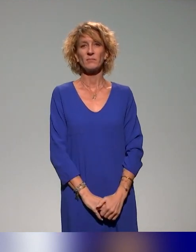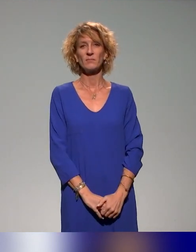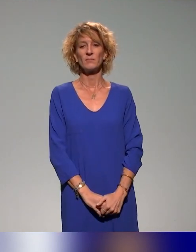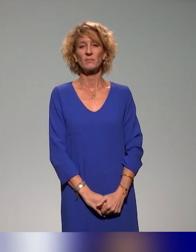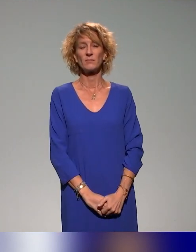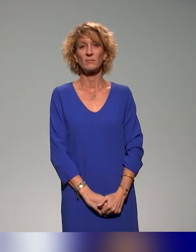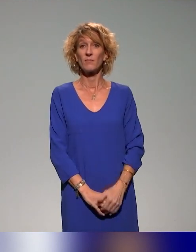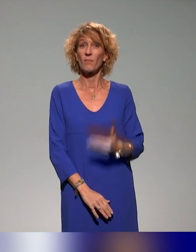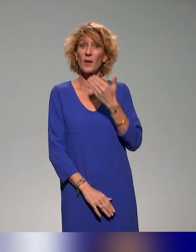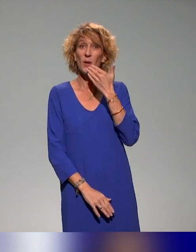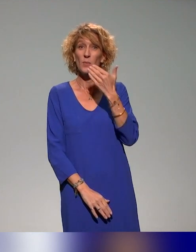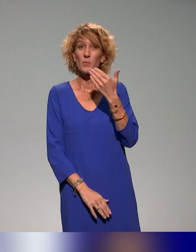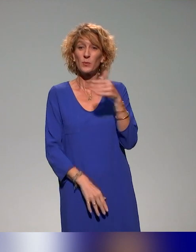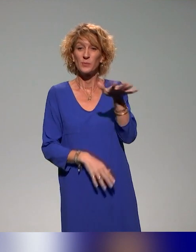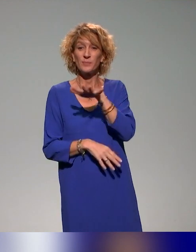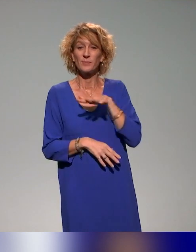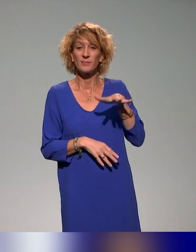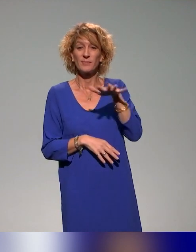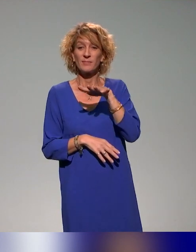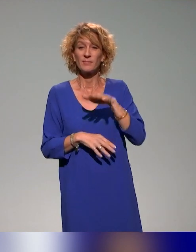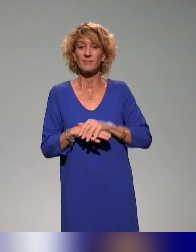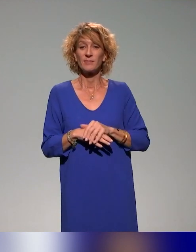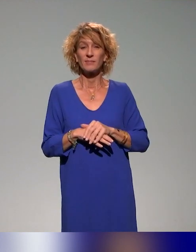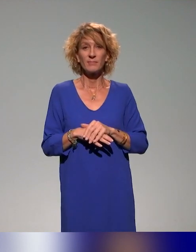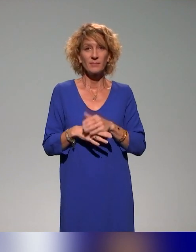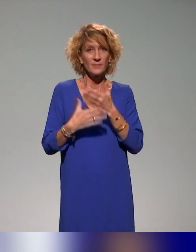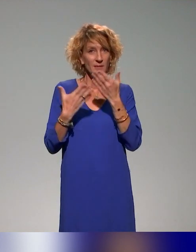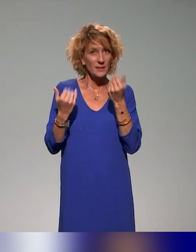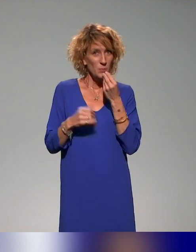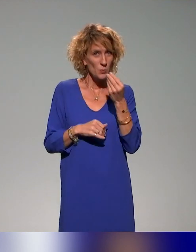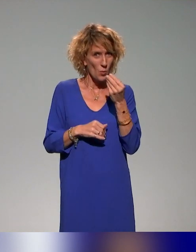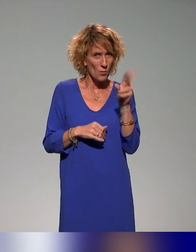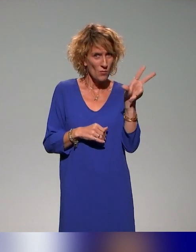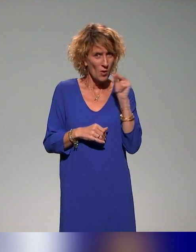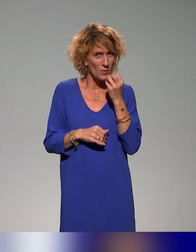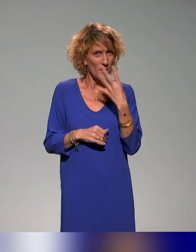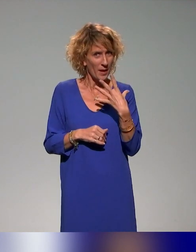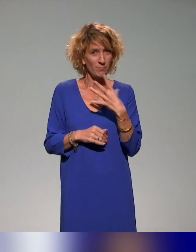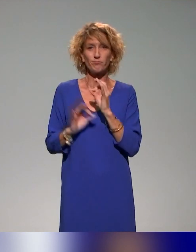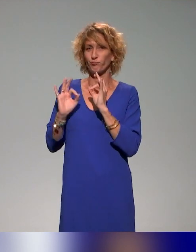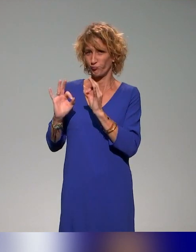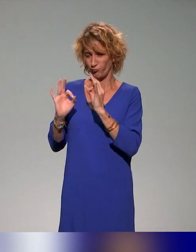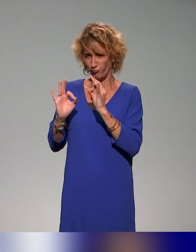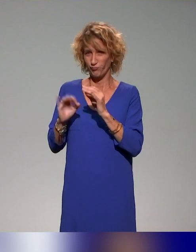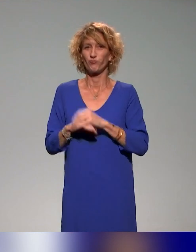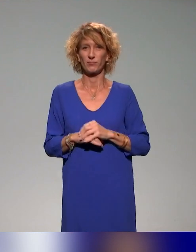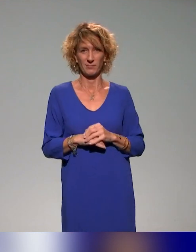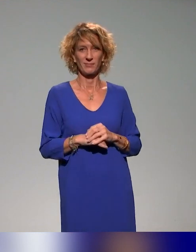Bonjour à toutes et à tous. Déjà, je ne sais pas si vous nous entendez bien. Très bien.